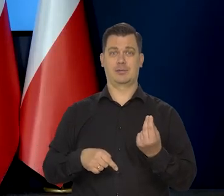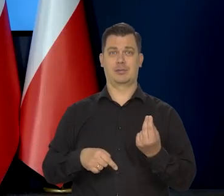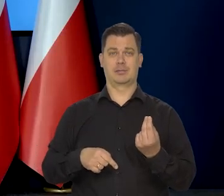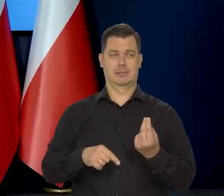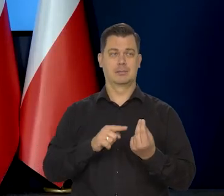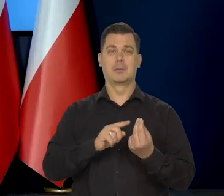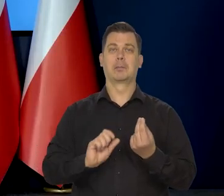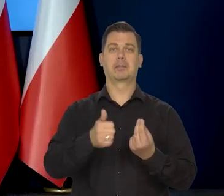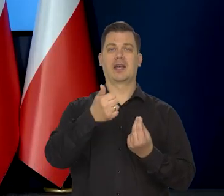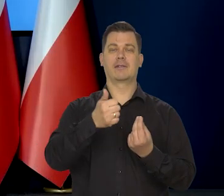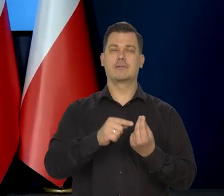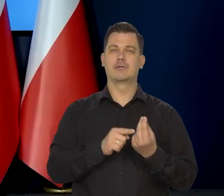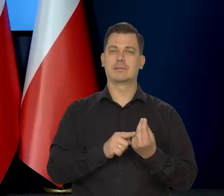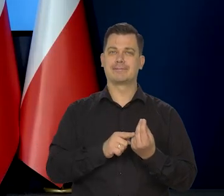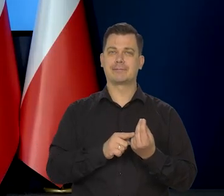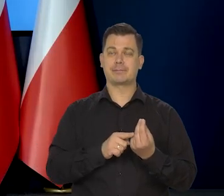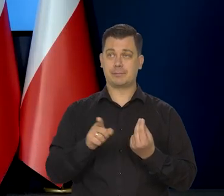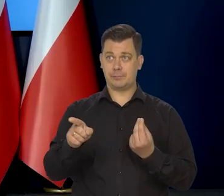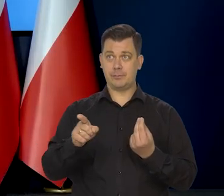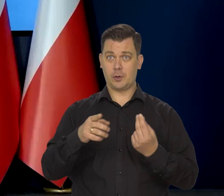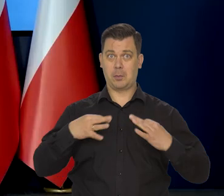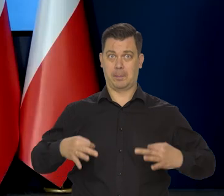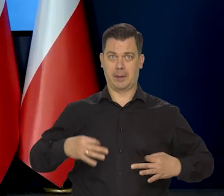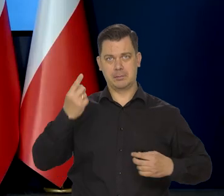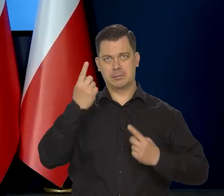i czy spodziewa się, że to nastąpi już...,